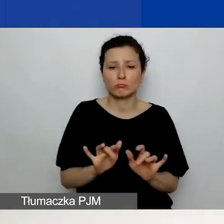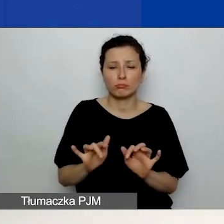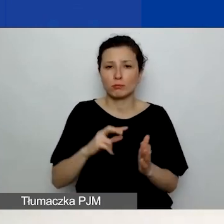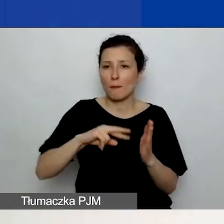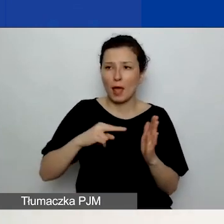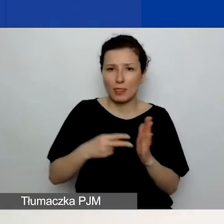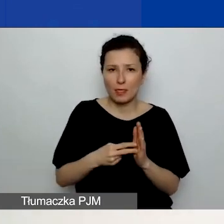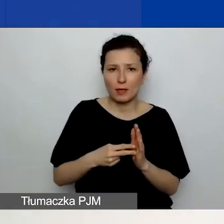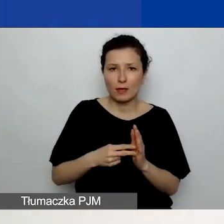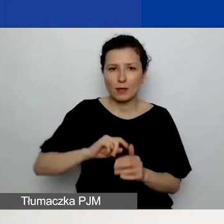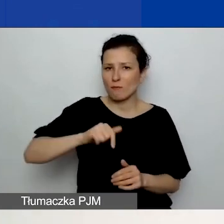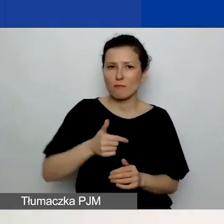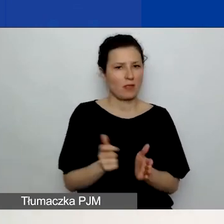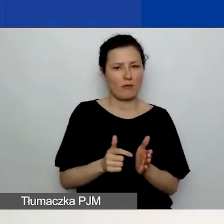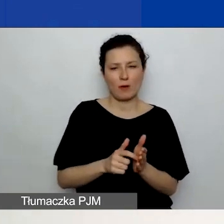Nie wymagamy załączenia dodatkowych plików.